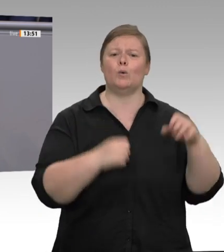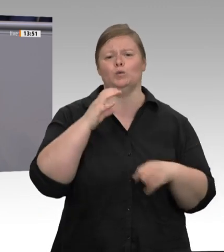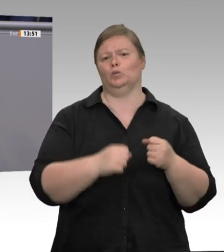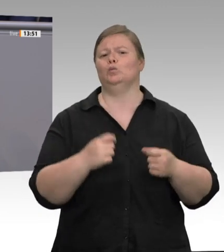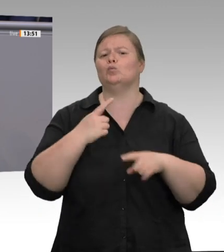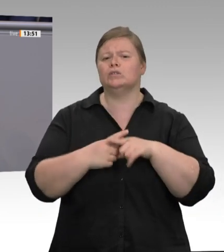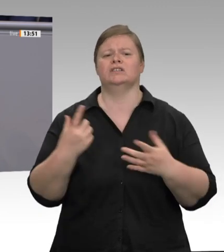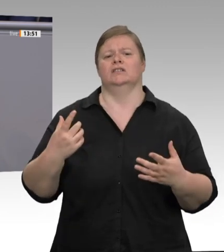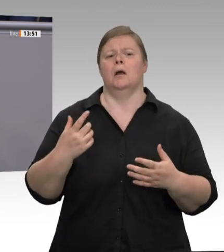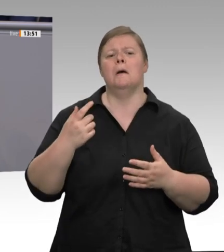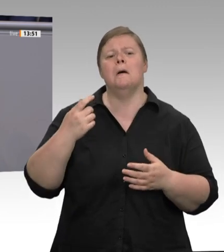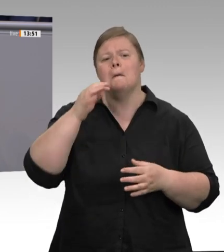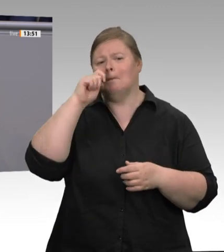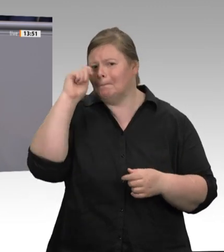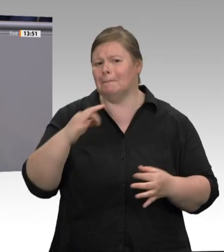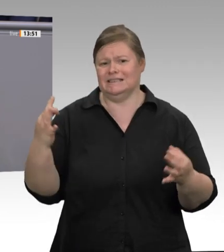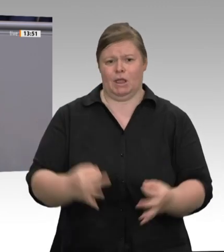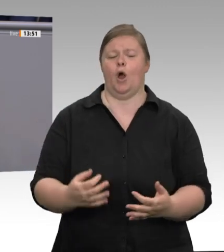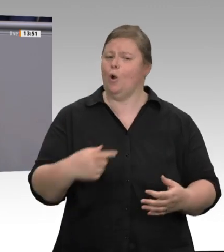ein Verbot von Werkverträgen und Leiharbeit.